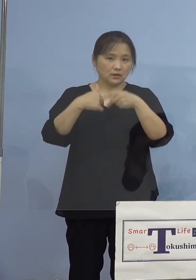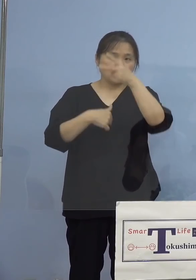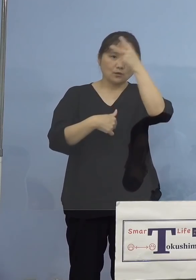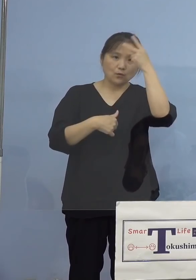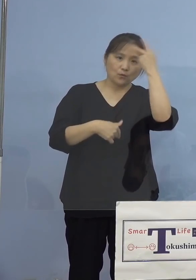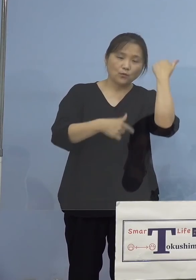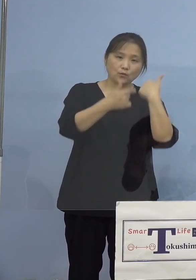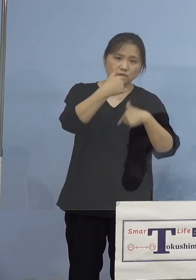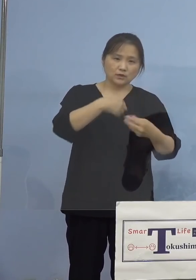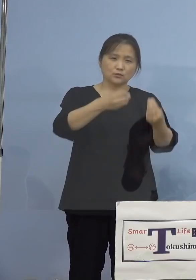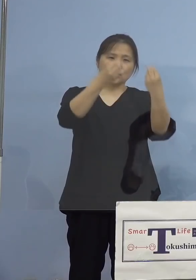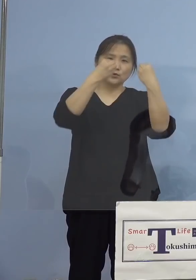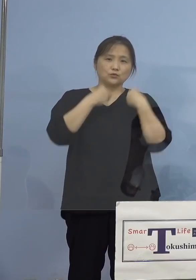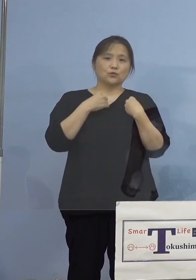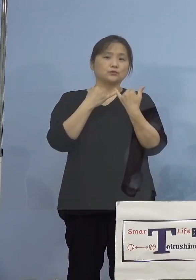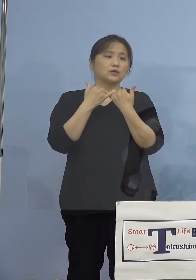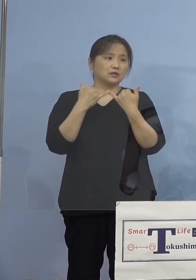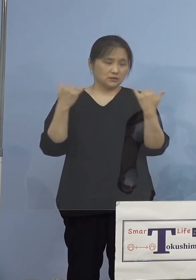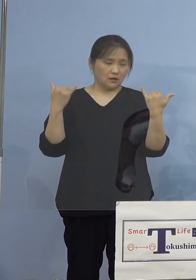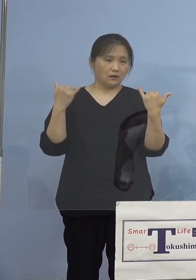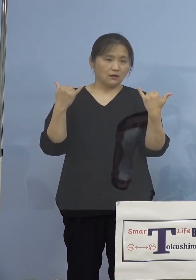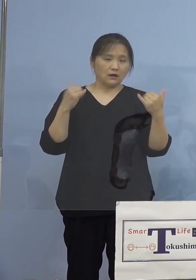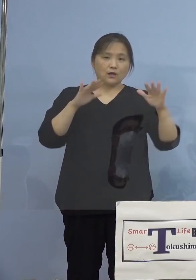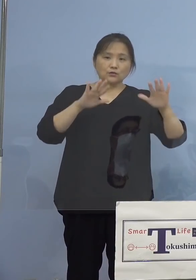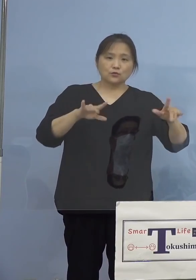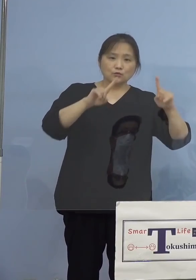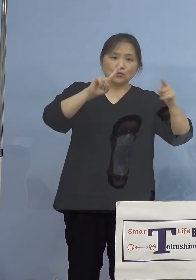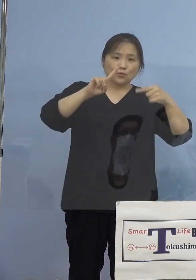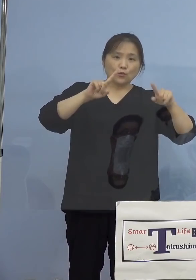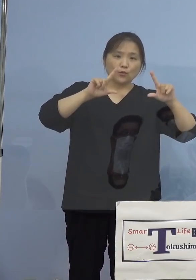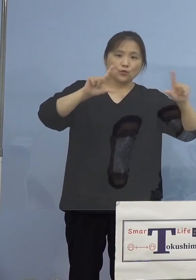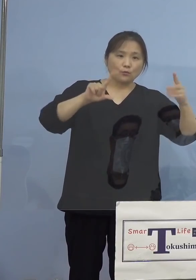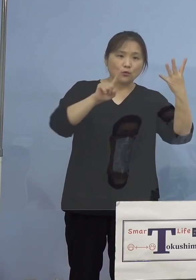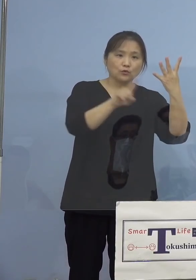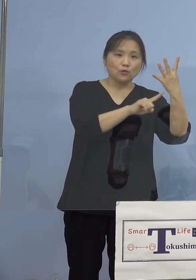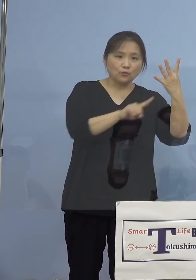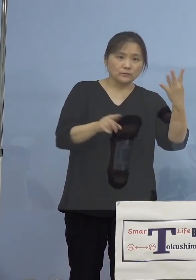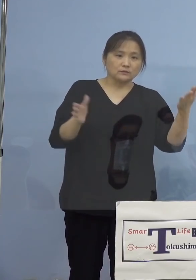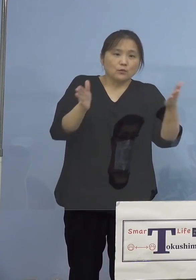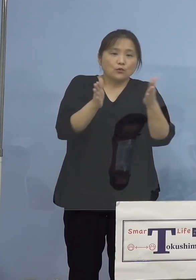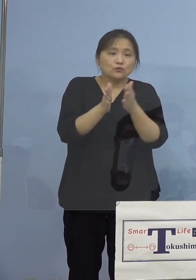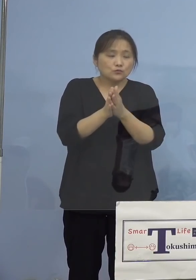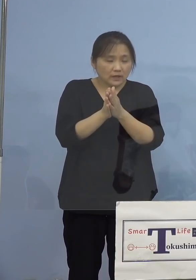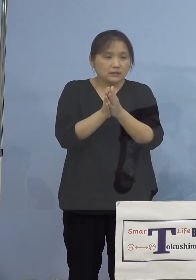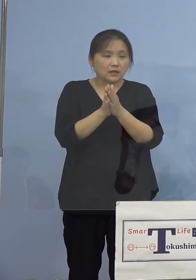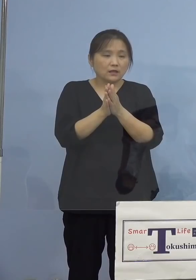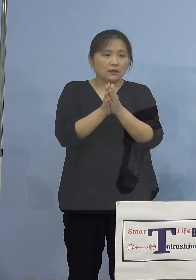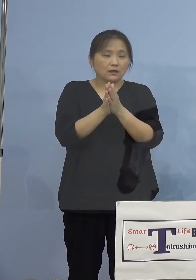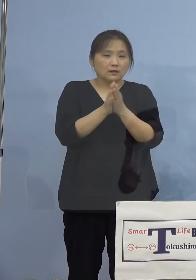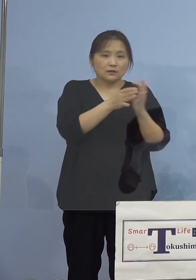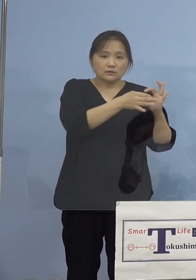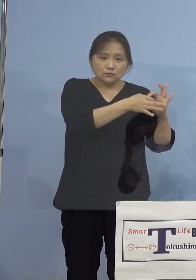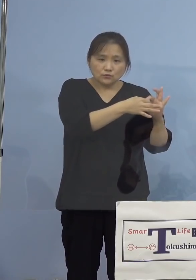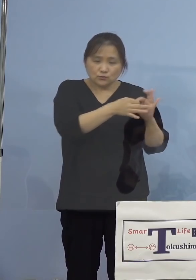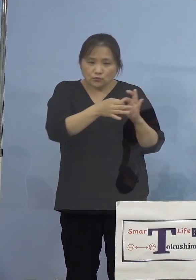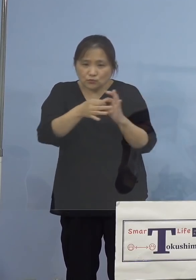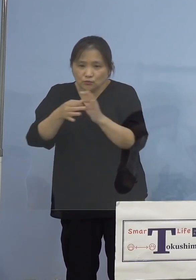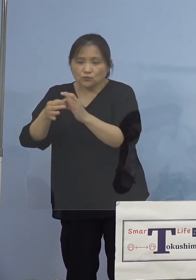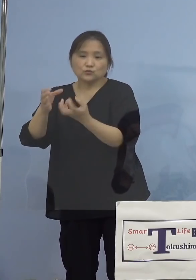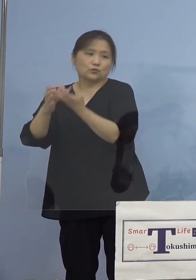陽性者が、本日公表の4名を含め、 継続して実は出ていると